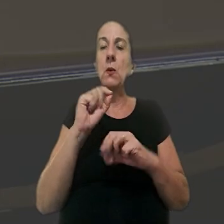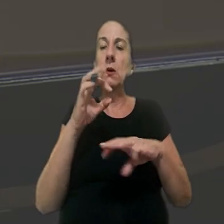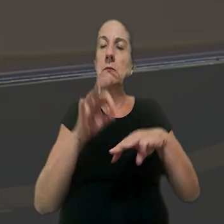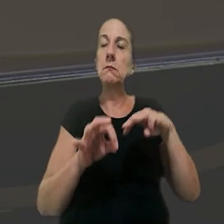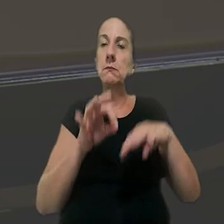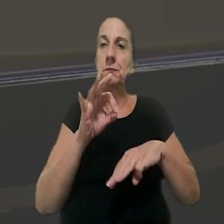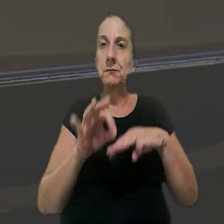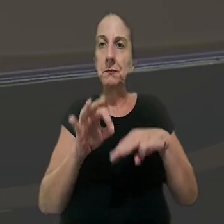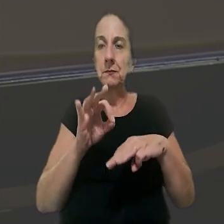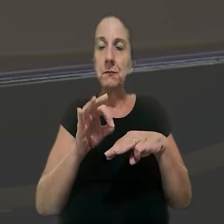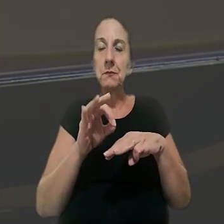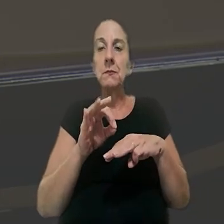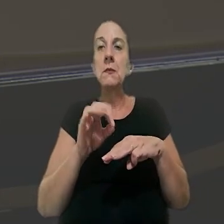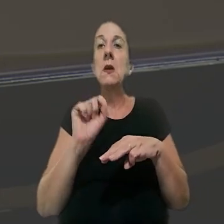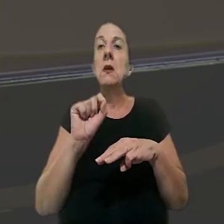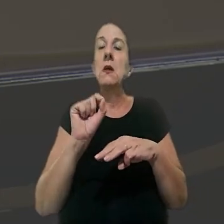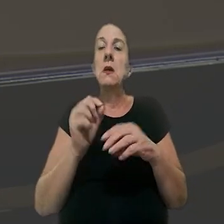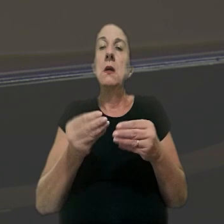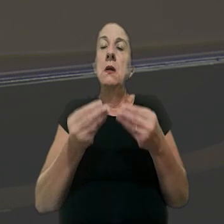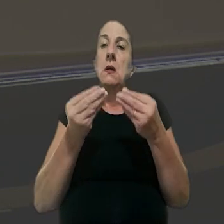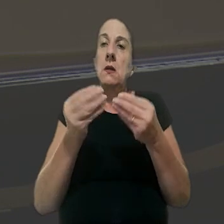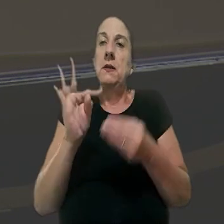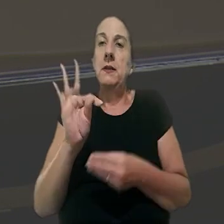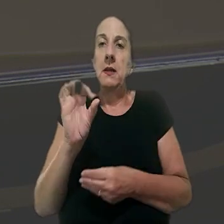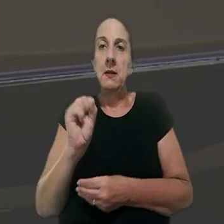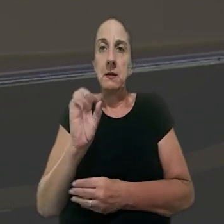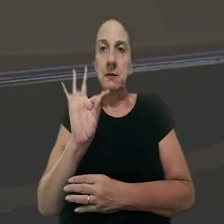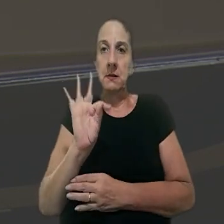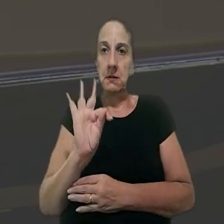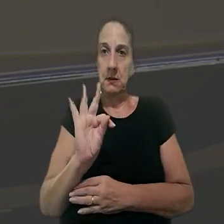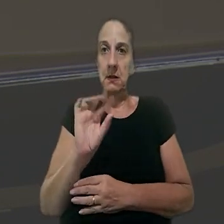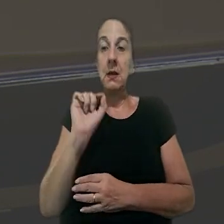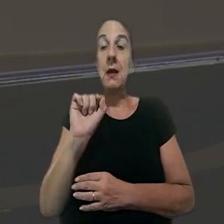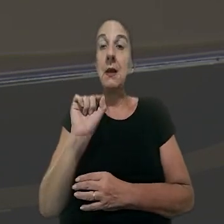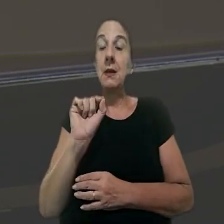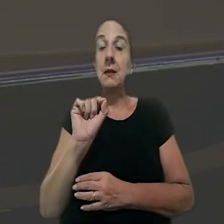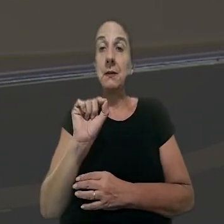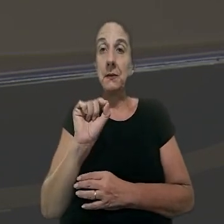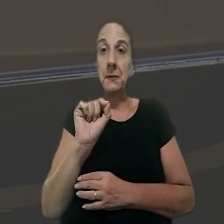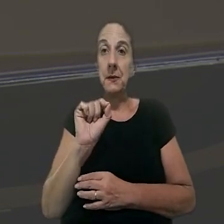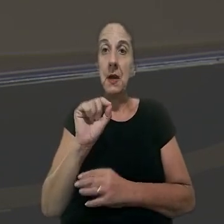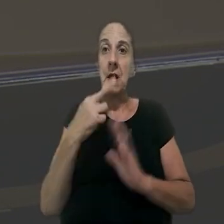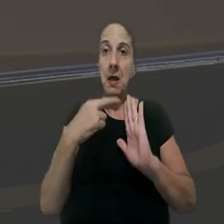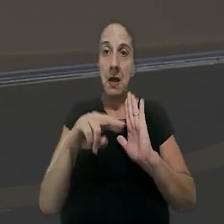de acordo com a ministra, a jurisprudência consolidada do TST é a de que o dispositivo